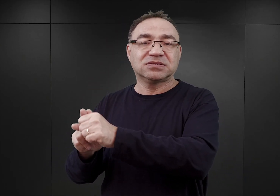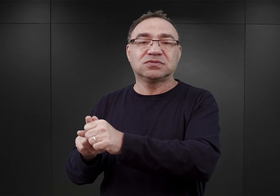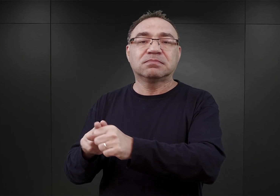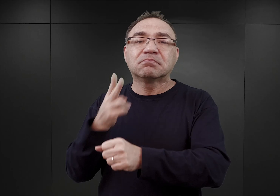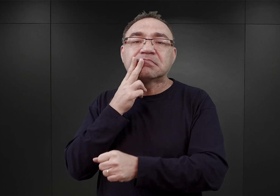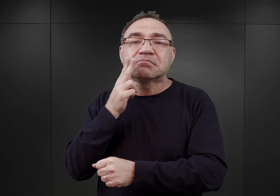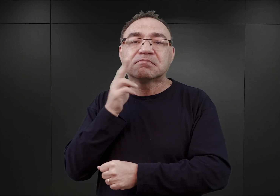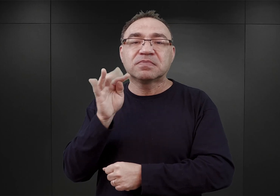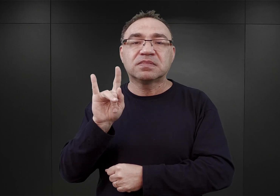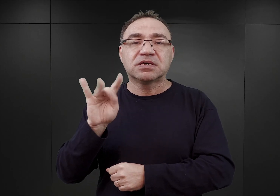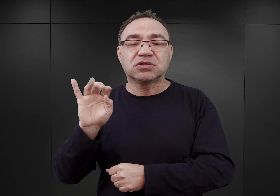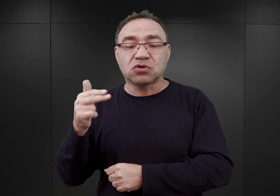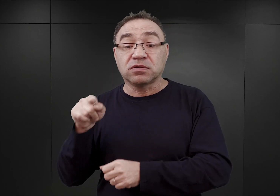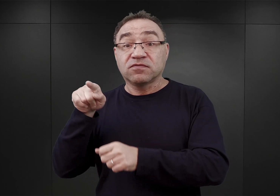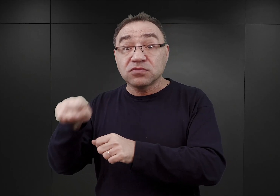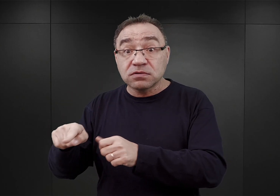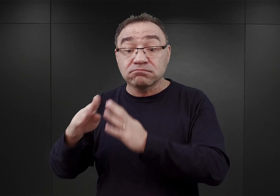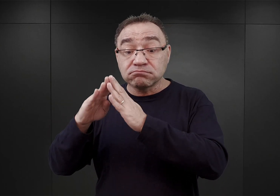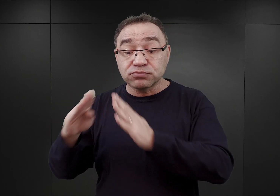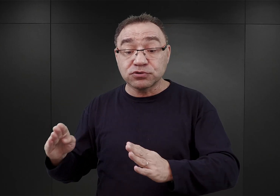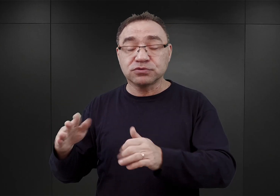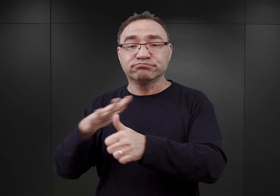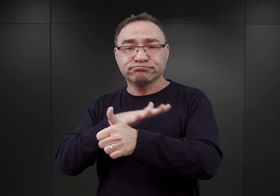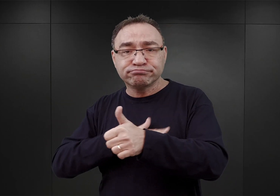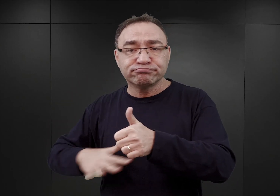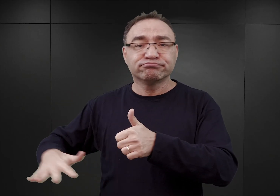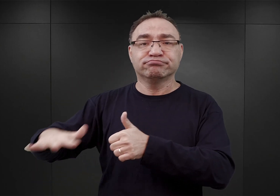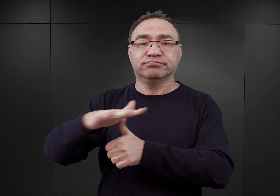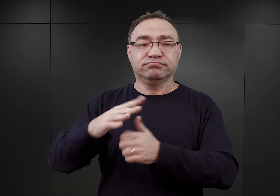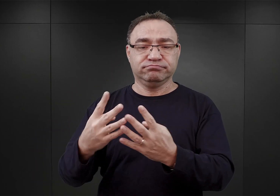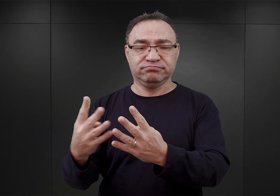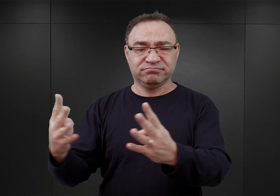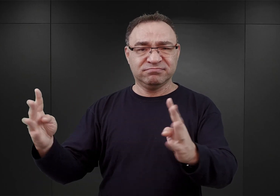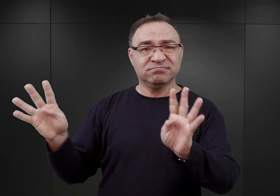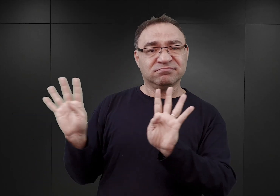W tym to budynku, otoczonym takim prowizorycznym ogrodzeniem z drutu kolczastego,